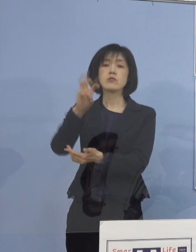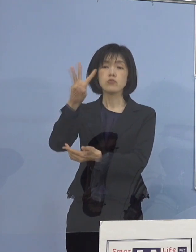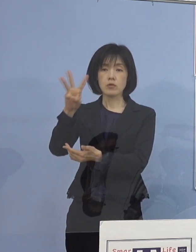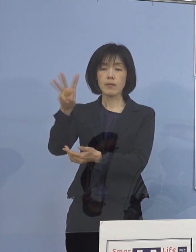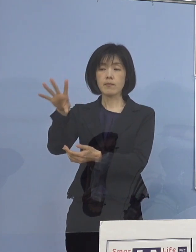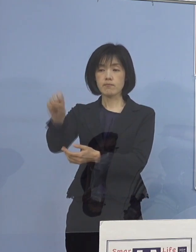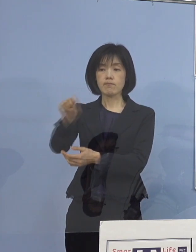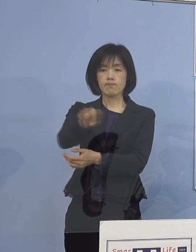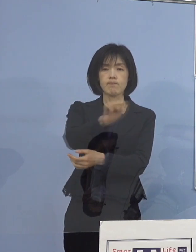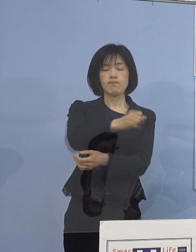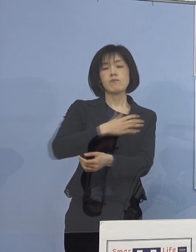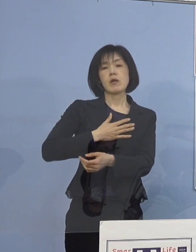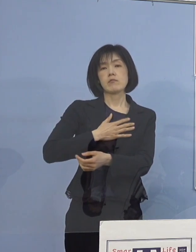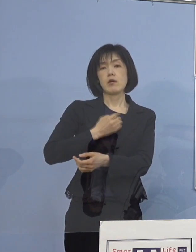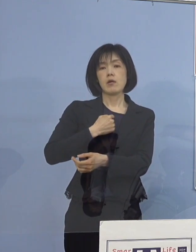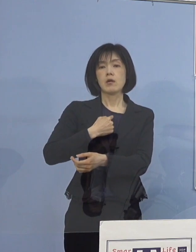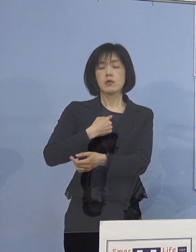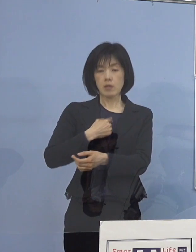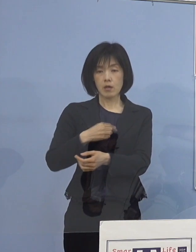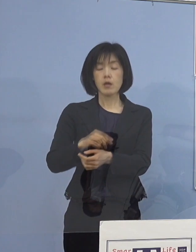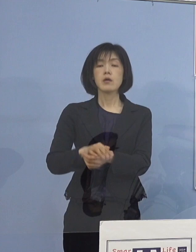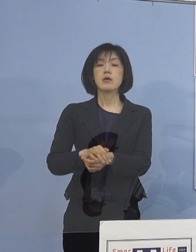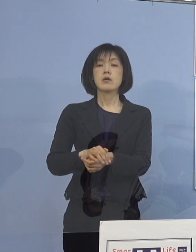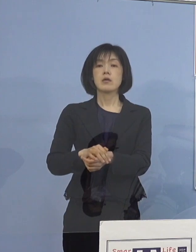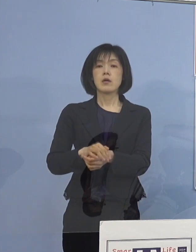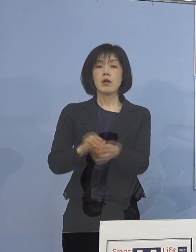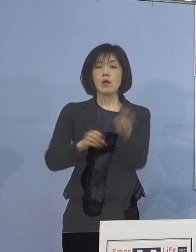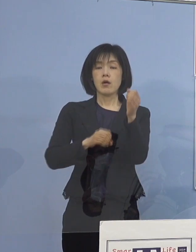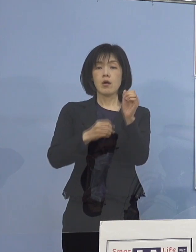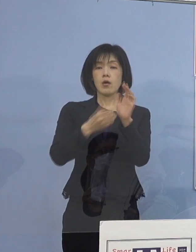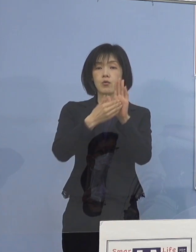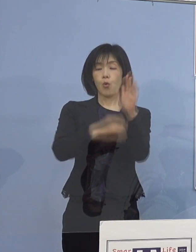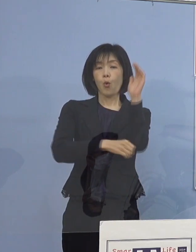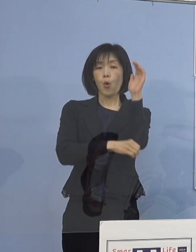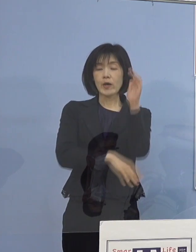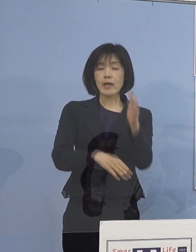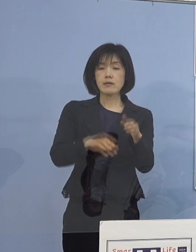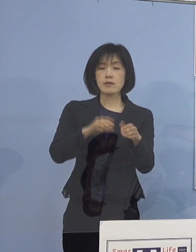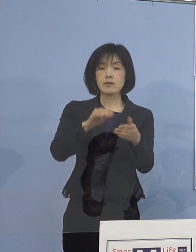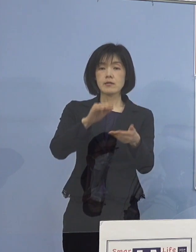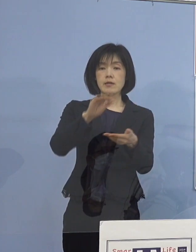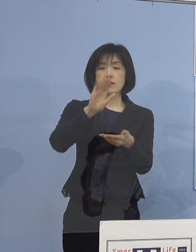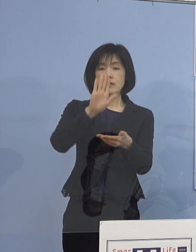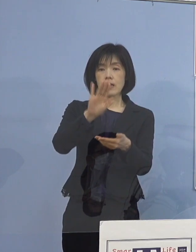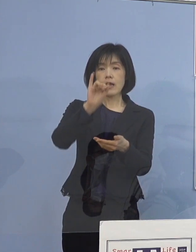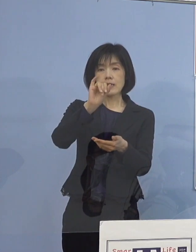今、順次、一発で出る抗原定量検査を実施して